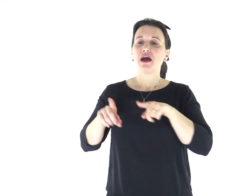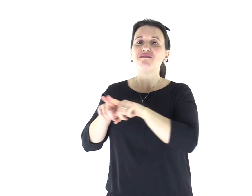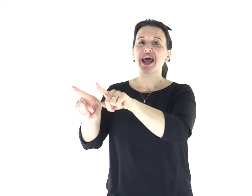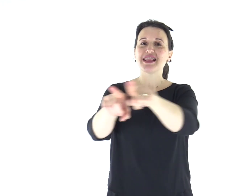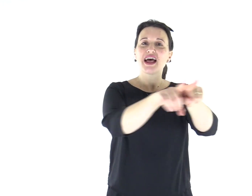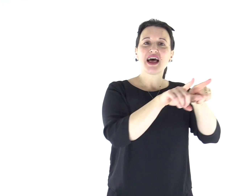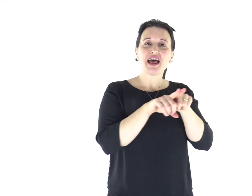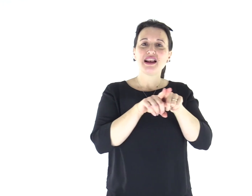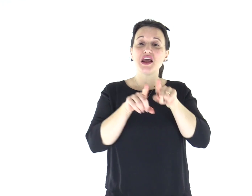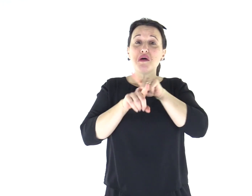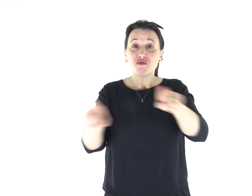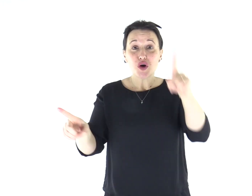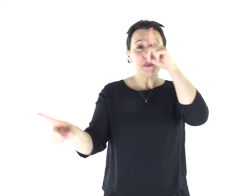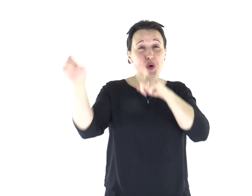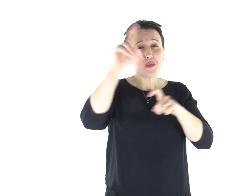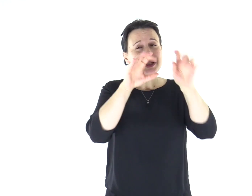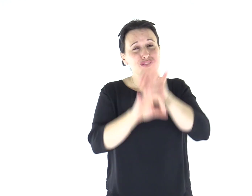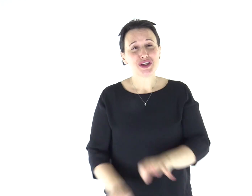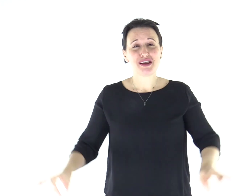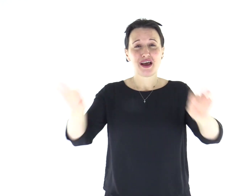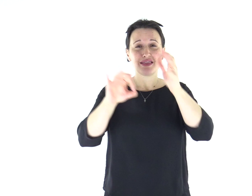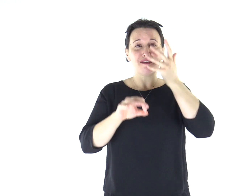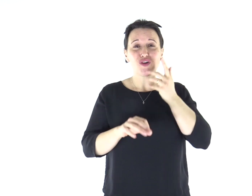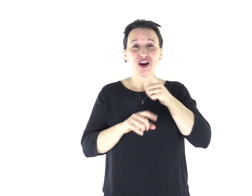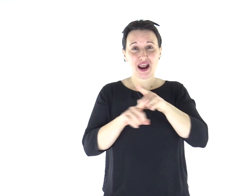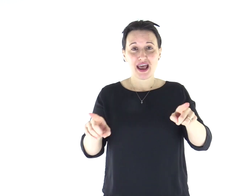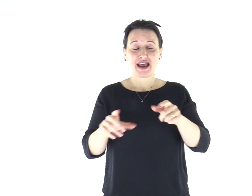Fratelli, io vorrei che foste senza preoccupazioni: